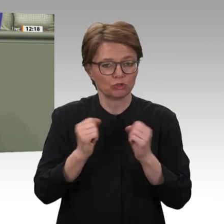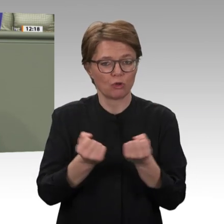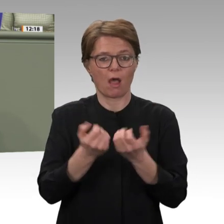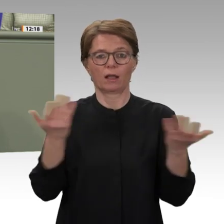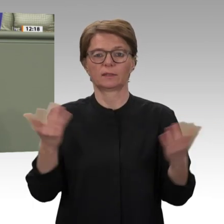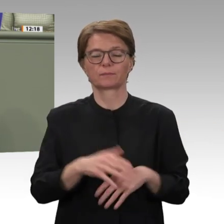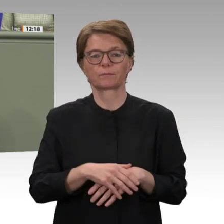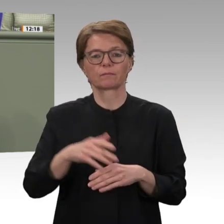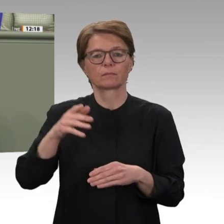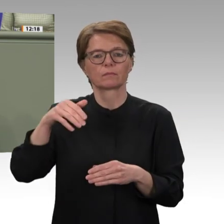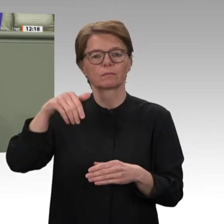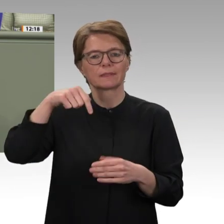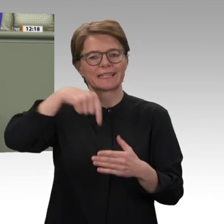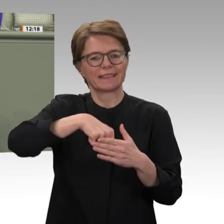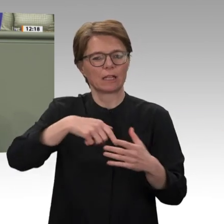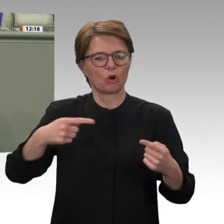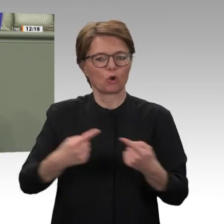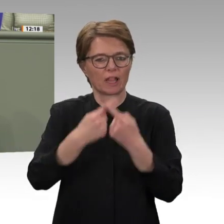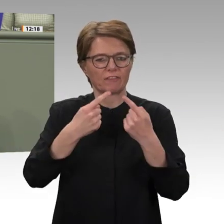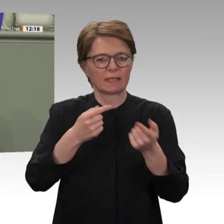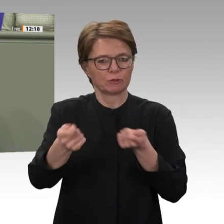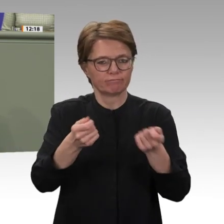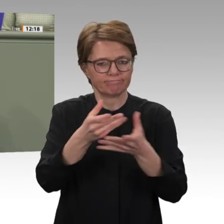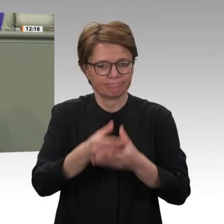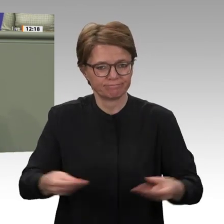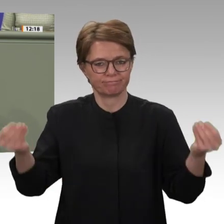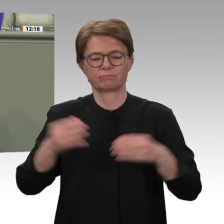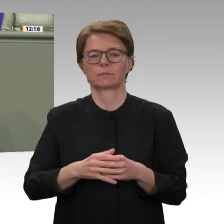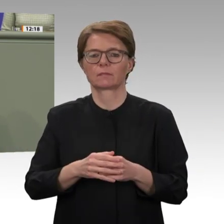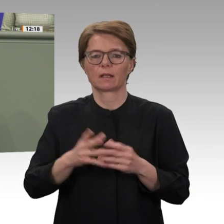dass wir uns jetzt damit beschäftigen, wie wir im Rahmen der Entwicklungszusammenarbeit